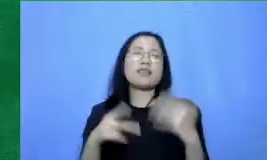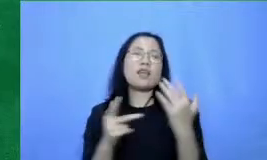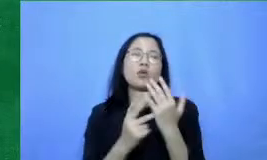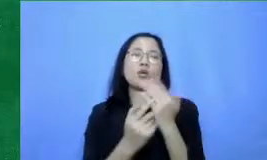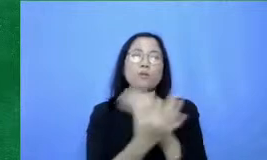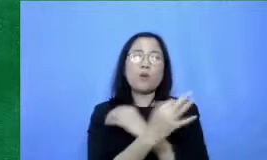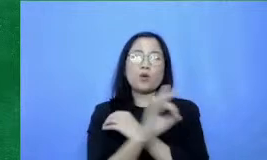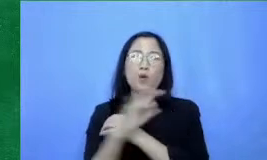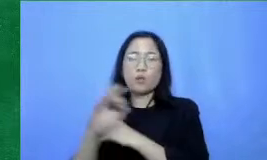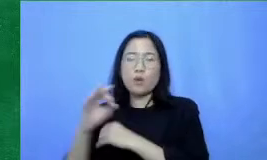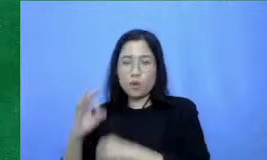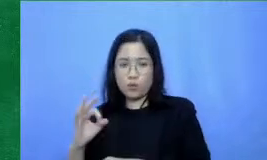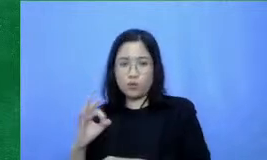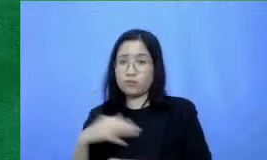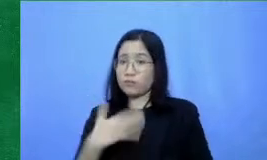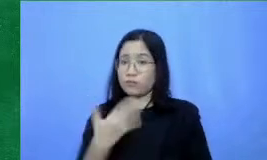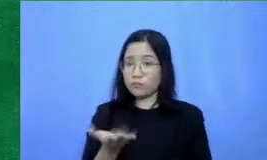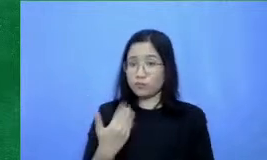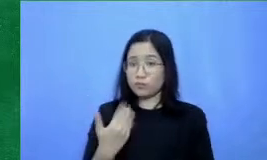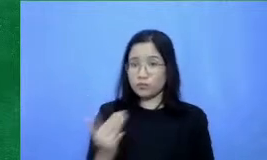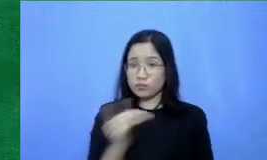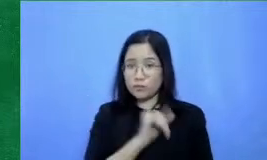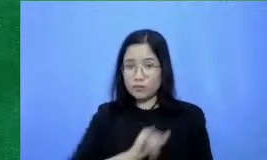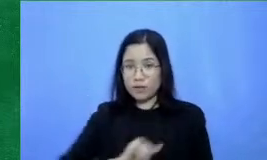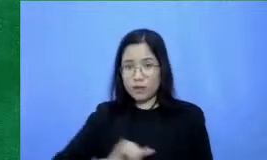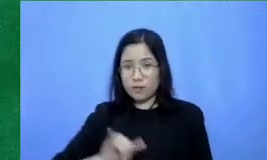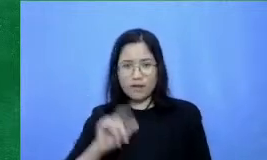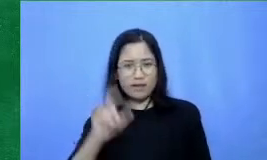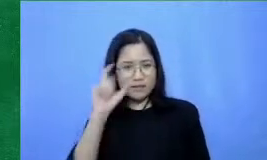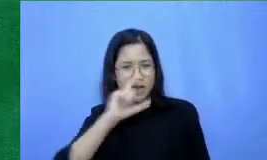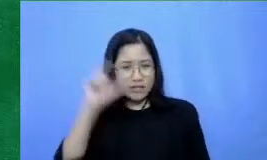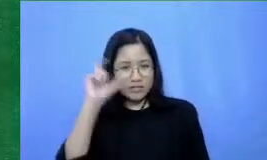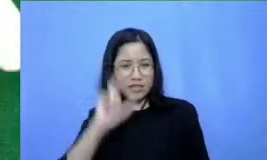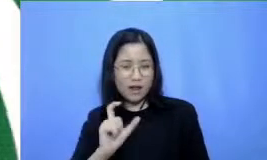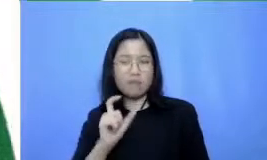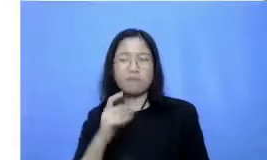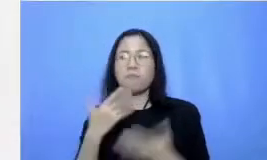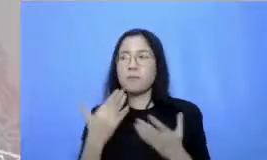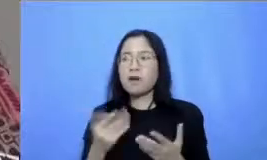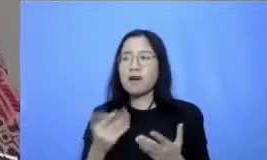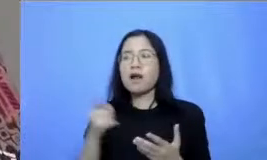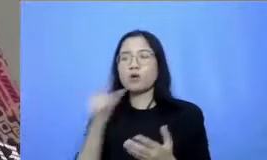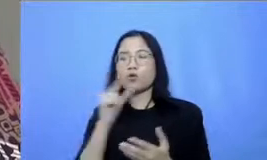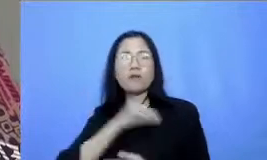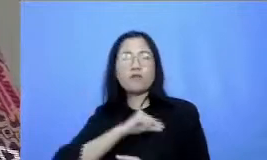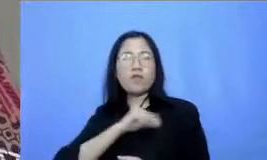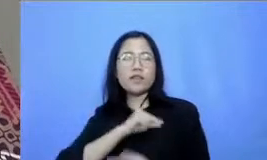bersama-sama mencari cara untuk memanfaatkan teknologi untuk pembelajaran Nah itu dia